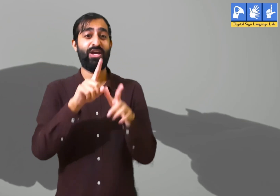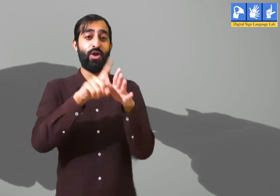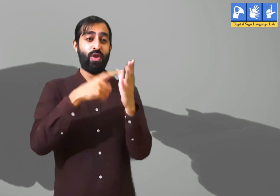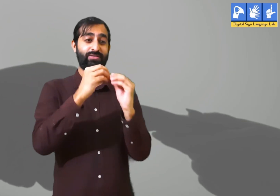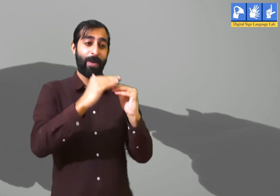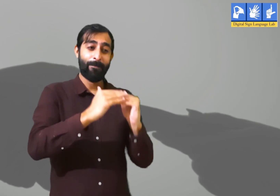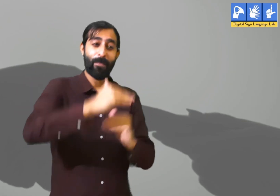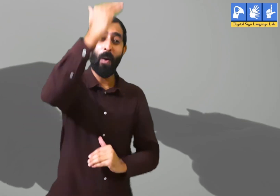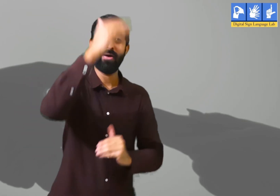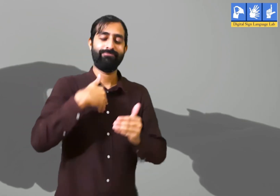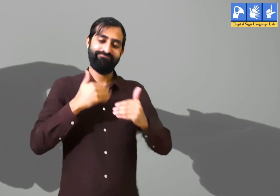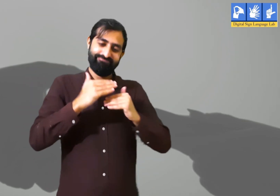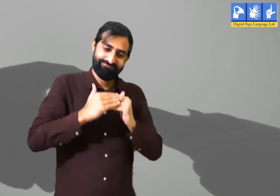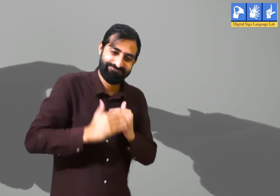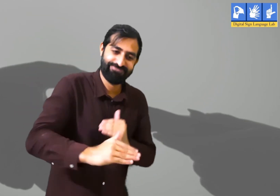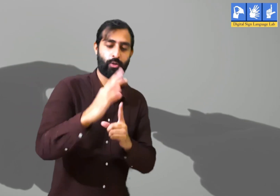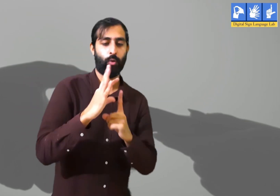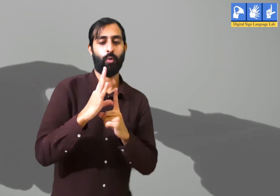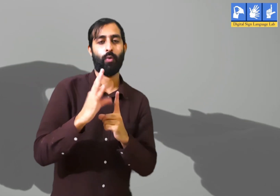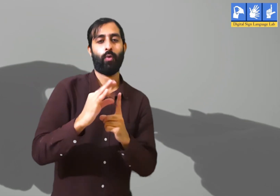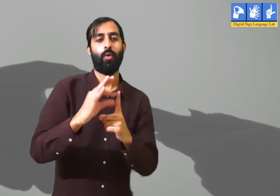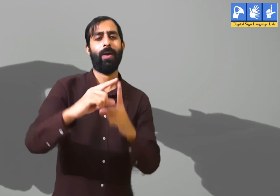हमें पढाई में आगे बढ़ना हैं, कार्य क्षेत्र में आगे बढ़ना हैं।